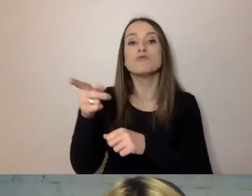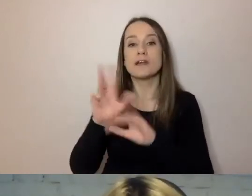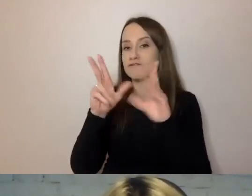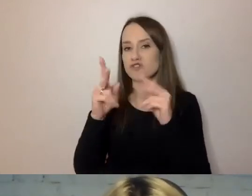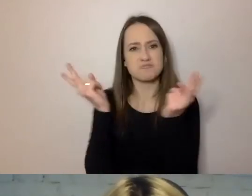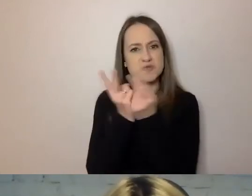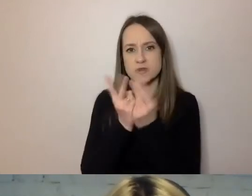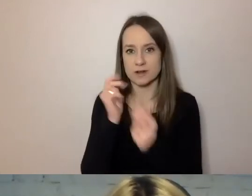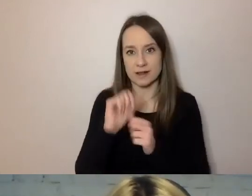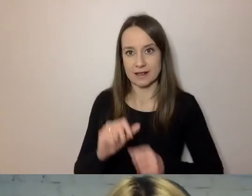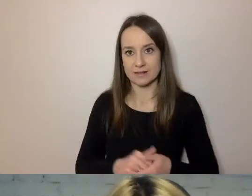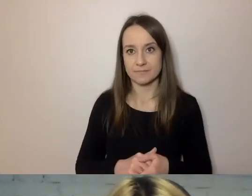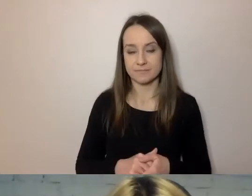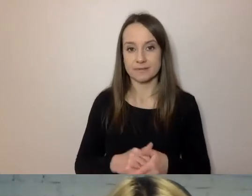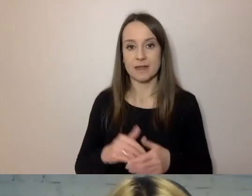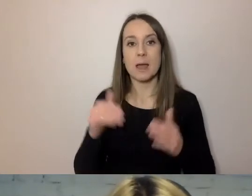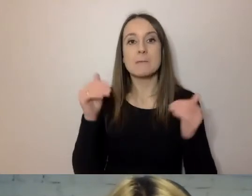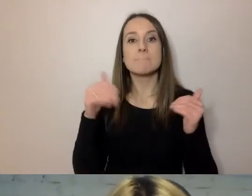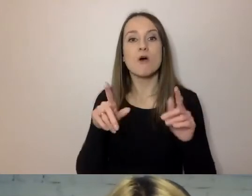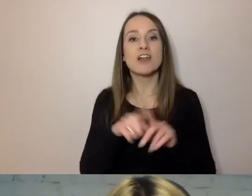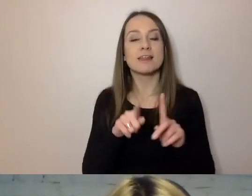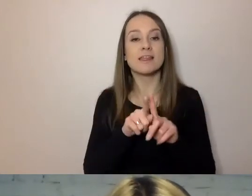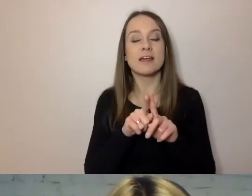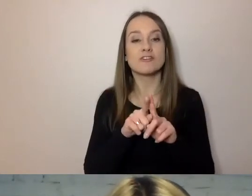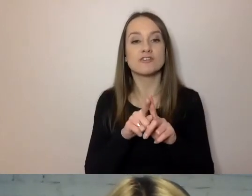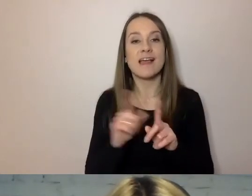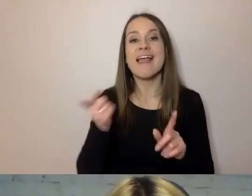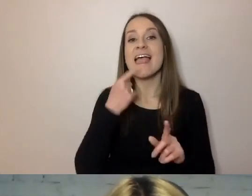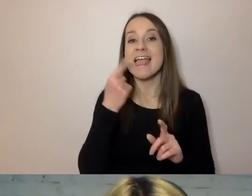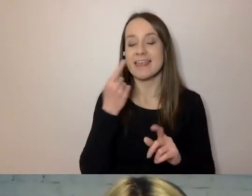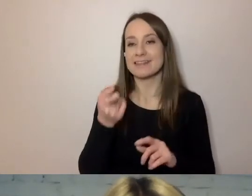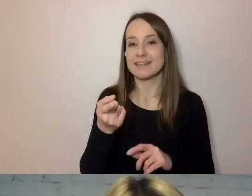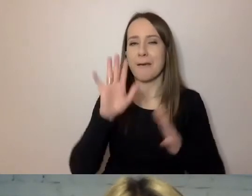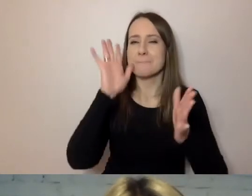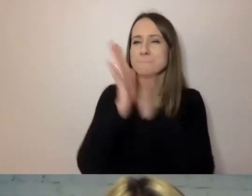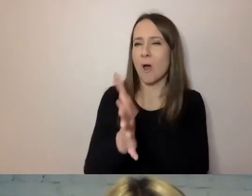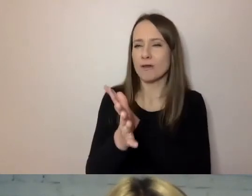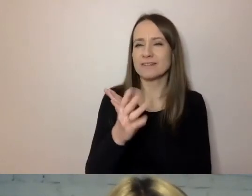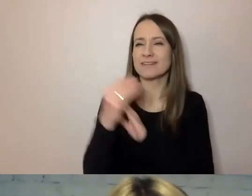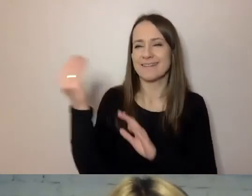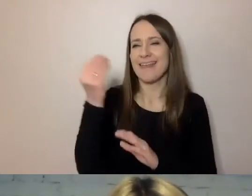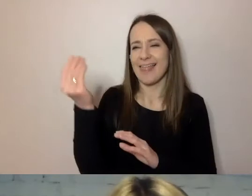może ten punkt w języku prostym dopisali dziennikarze, bo oni są przyzwyczajeni do tego,